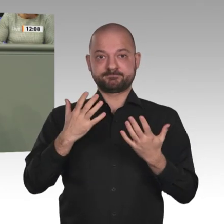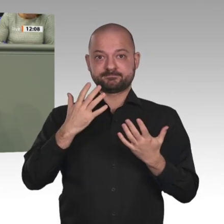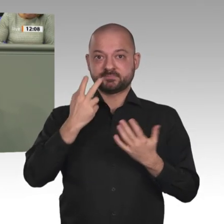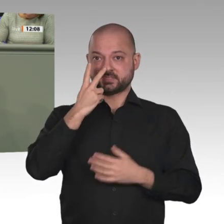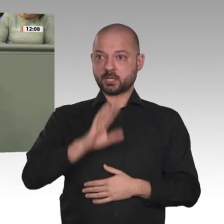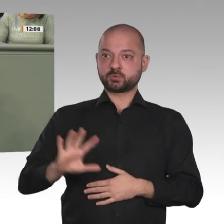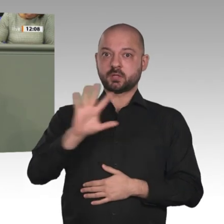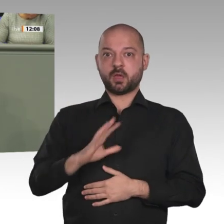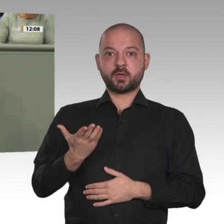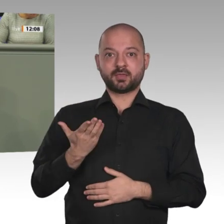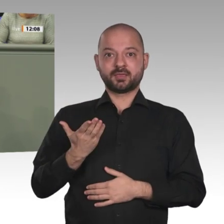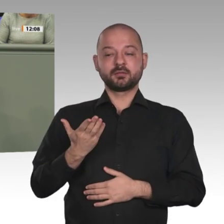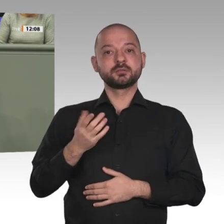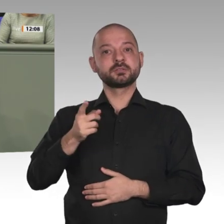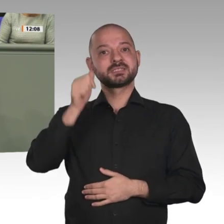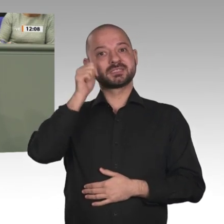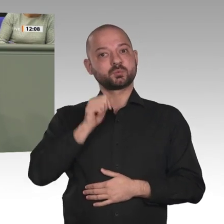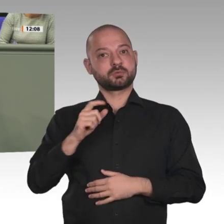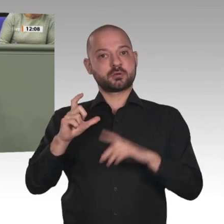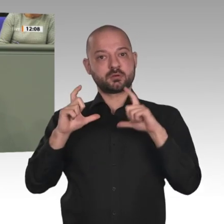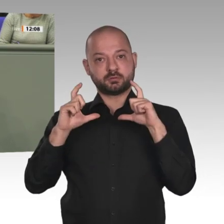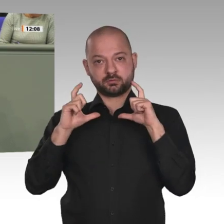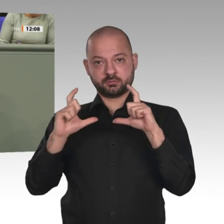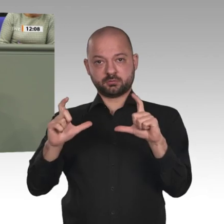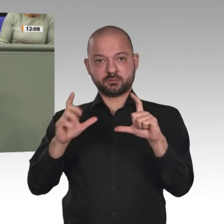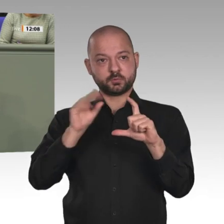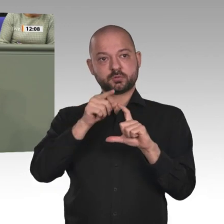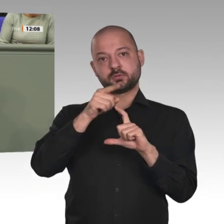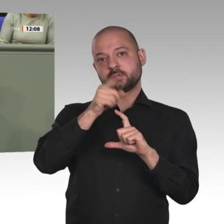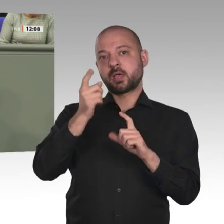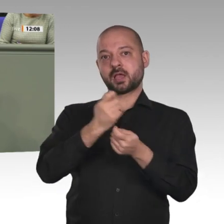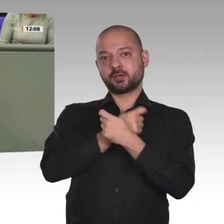Der Sudan hat derzeit 44 Millionen Einwohner, davon sind 42 Millionen Muslime und 2 Millionen